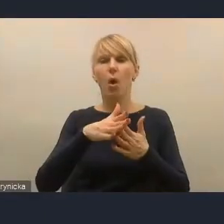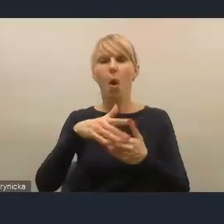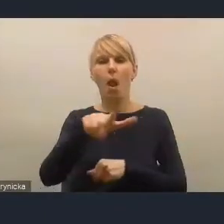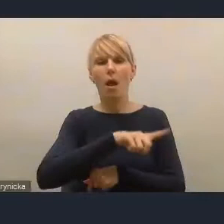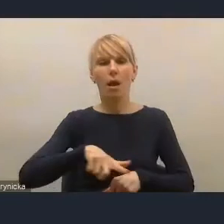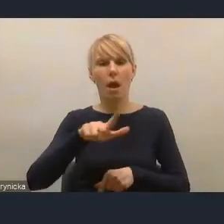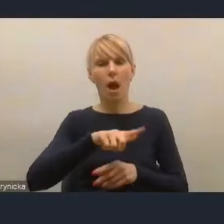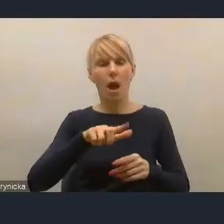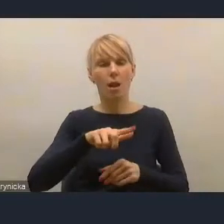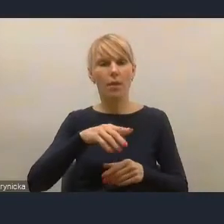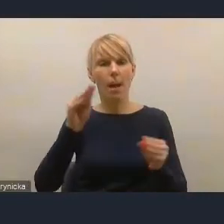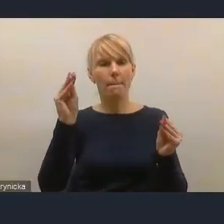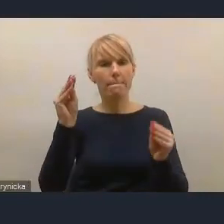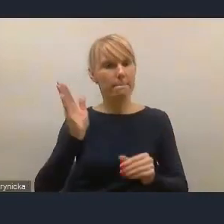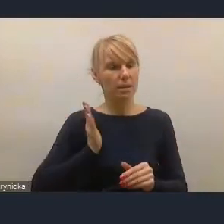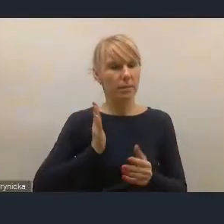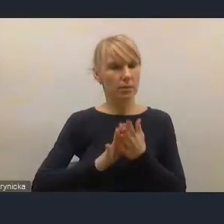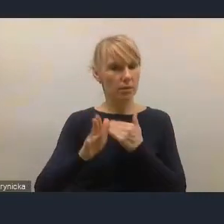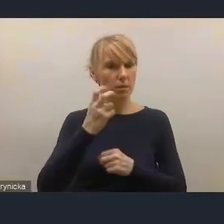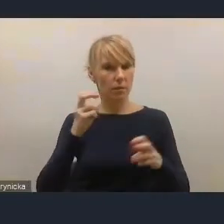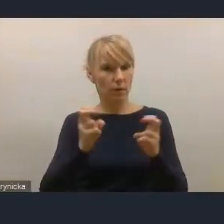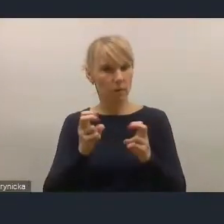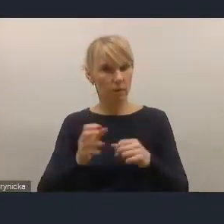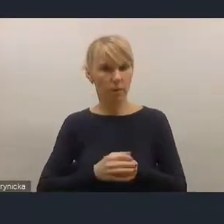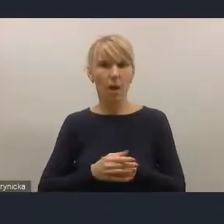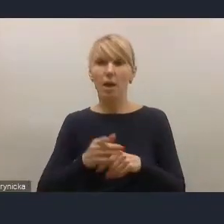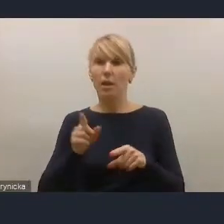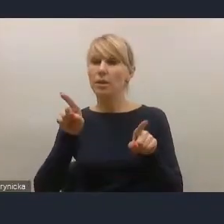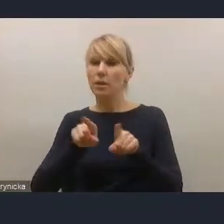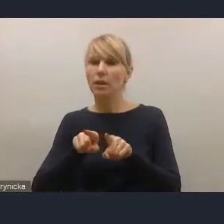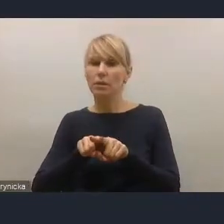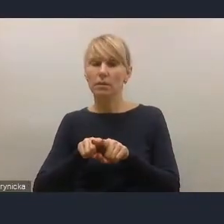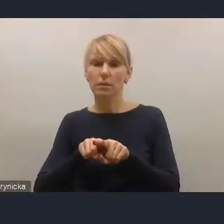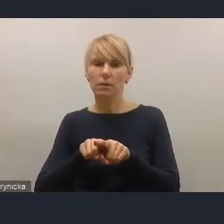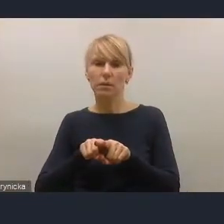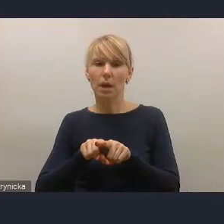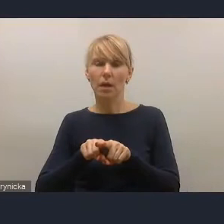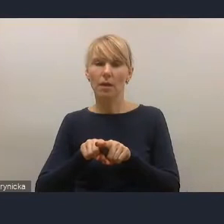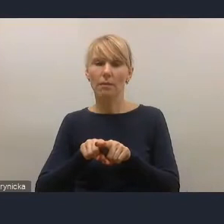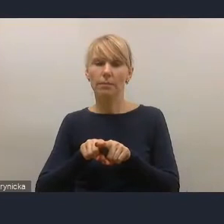także w kontekście dróg do dekarbonizacji polskich miast, do obudowania ich